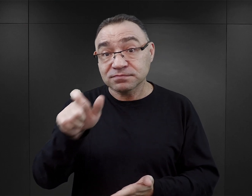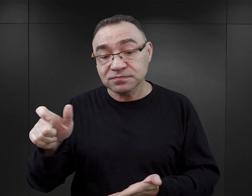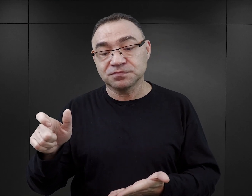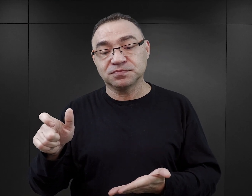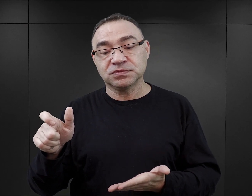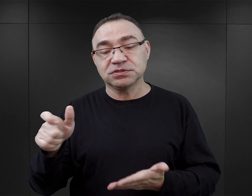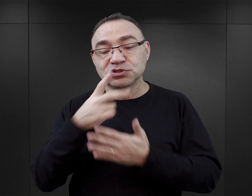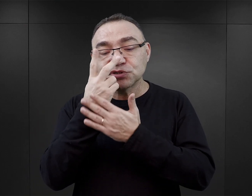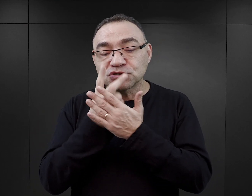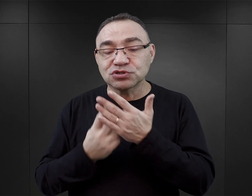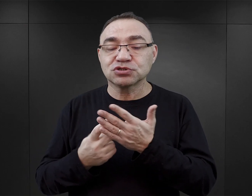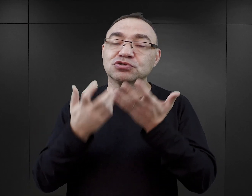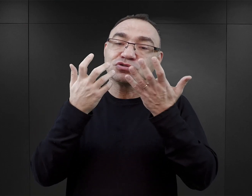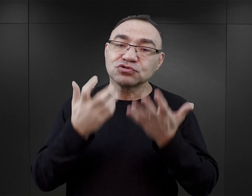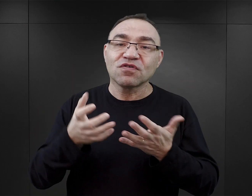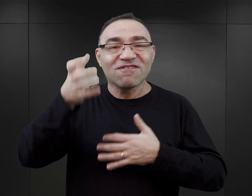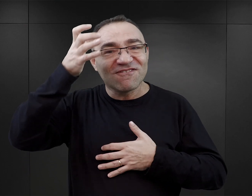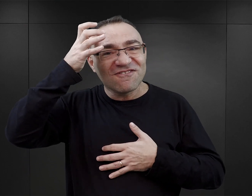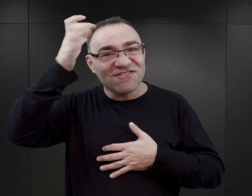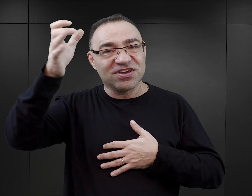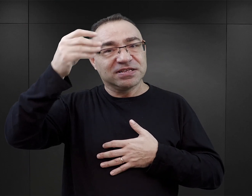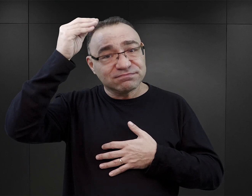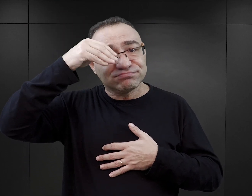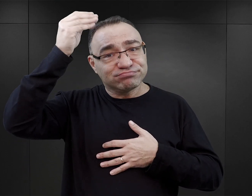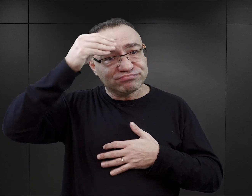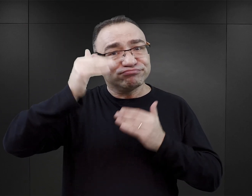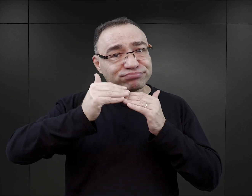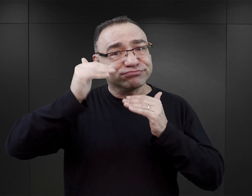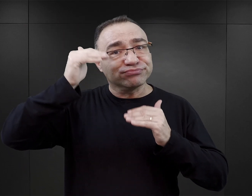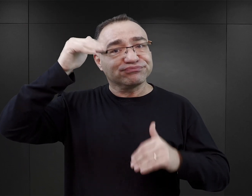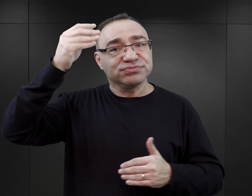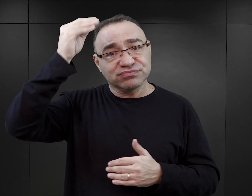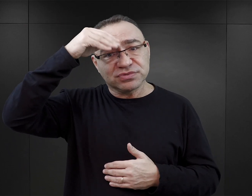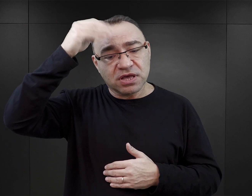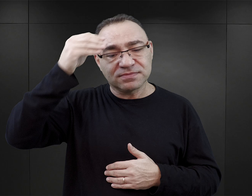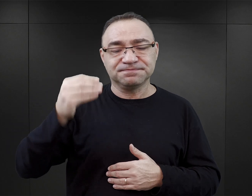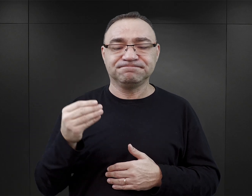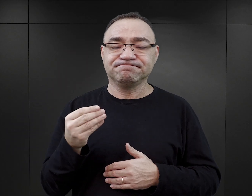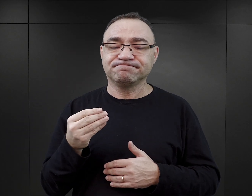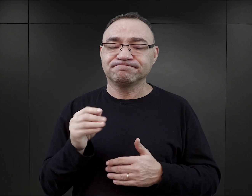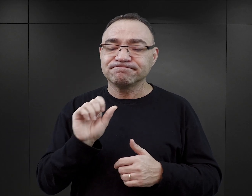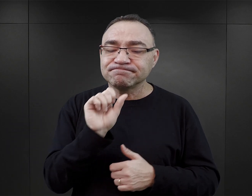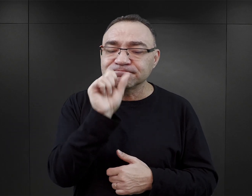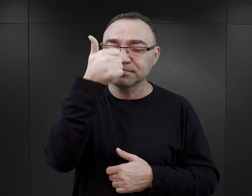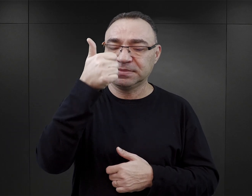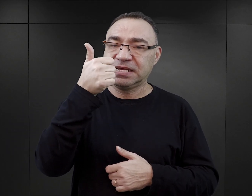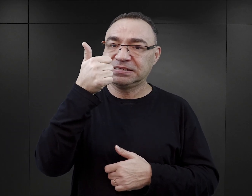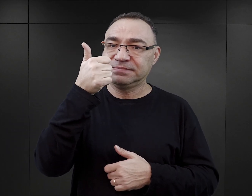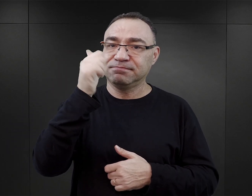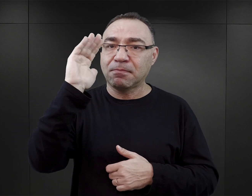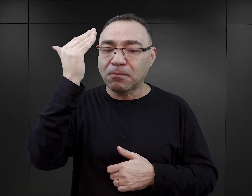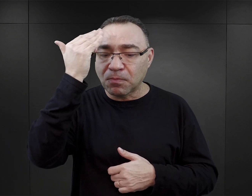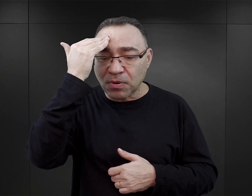oczywiście mówimy o czytelnikach, którzy chcą budować wiedzę na temat Auschwitz, to sugerowałabym, w pierwszym rzędzie, zapoznanie się z